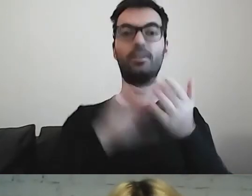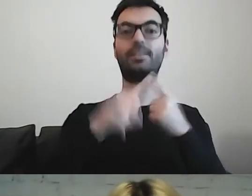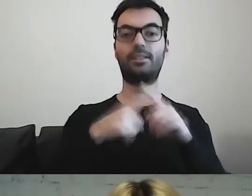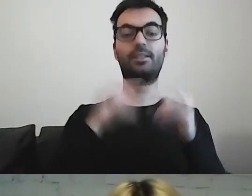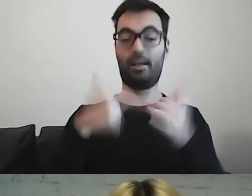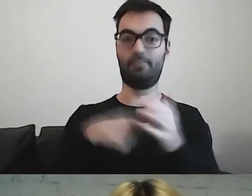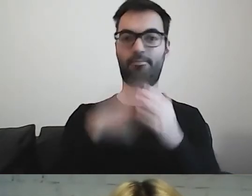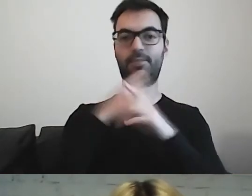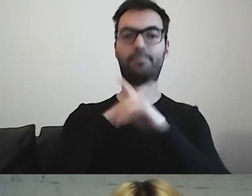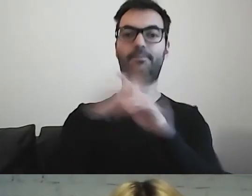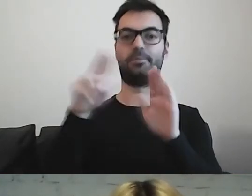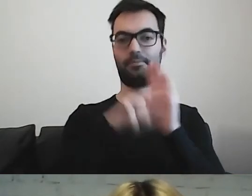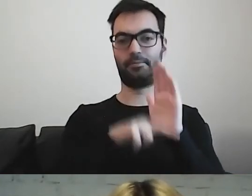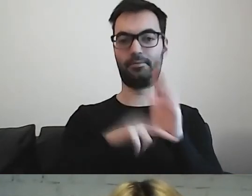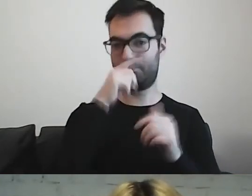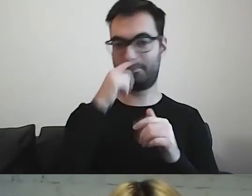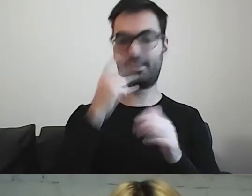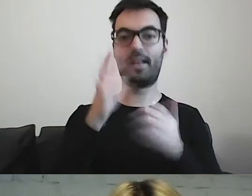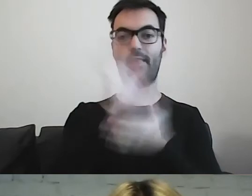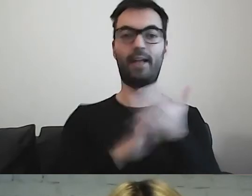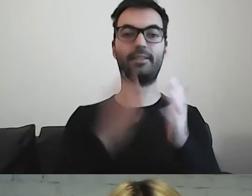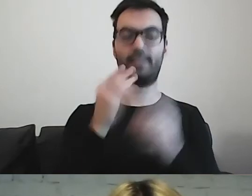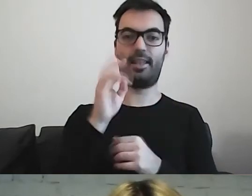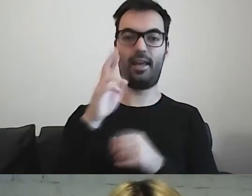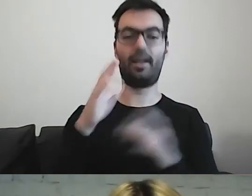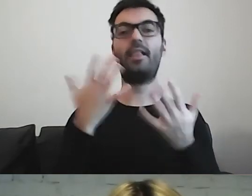Teraz - z czego bardzo się cieszę -